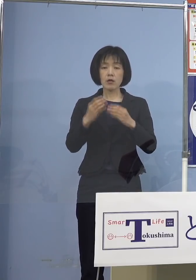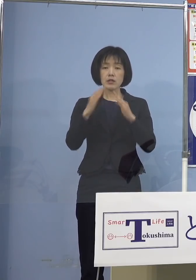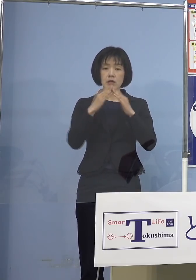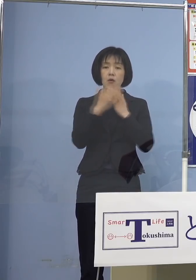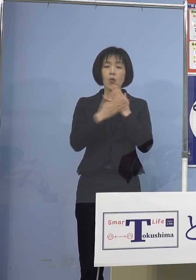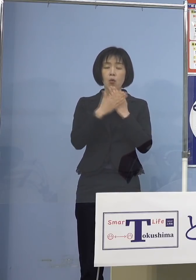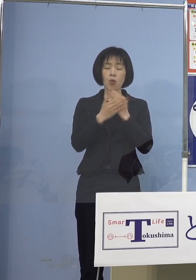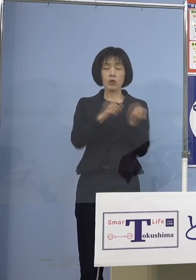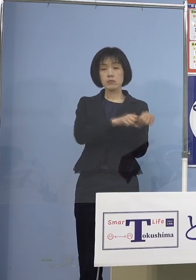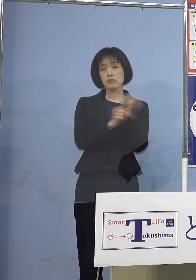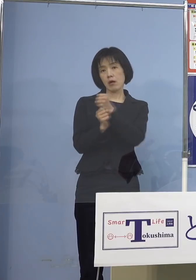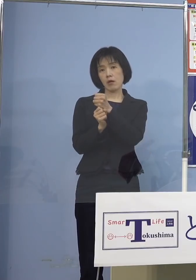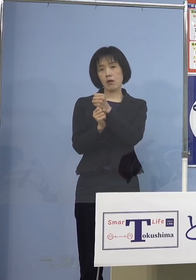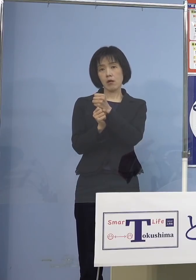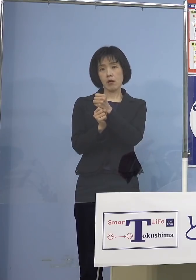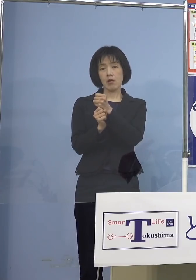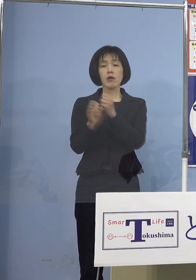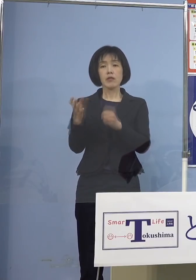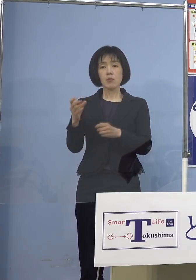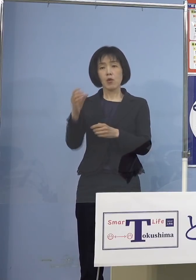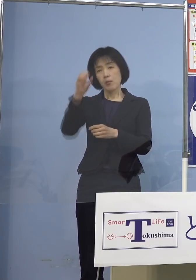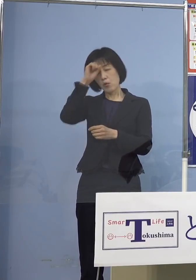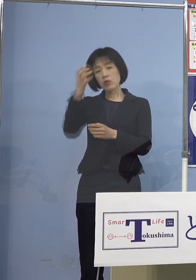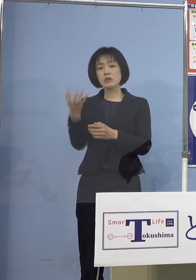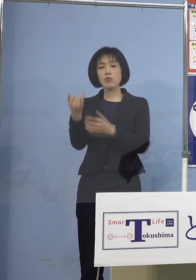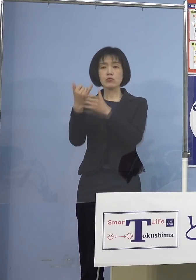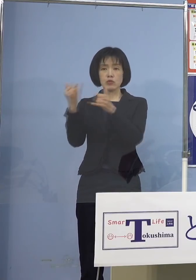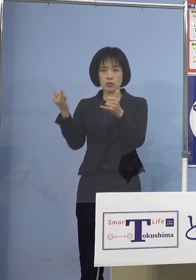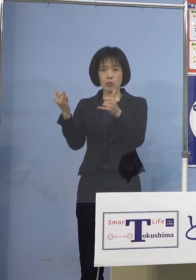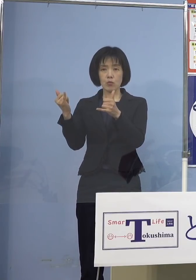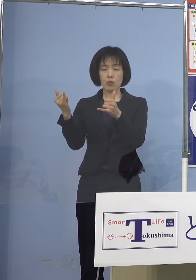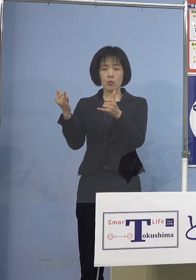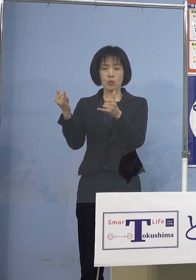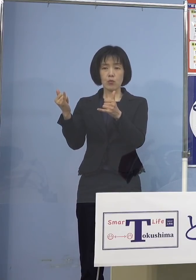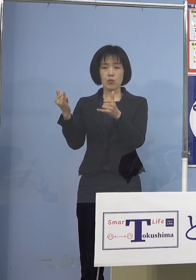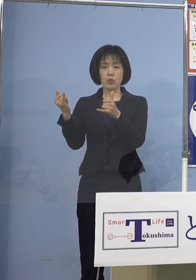しかしウイルスをもって家庭内で 子どもさんたち